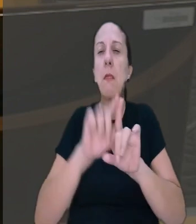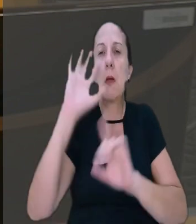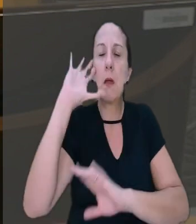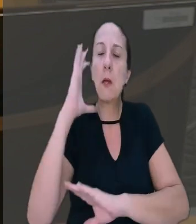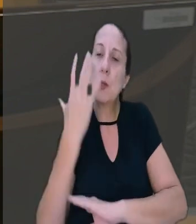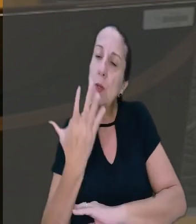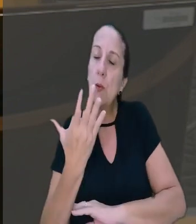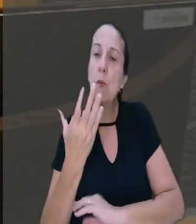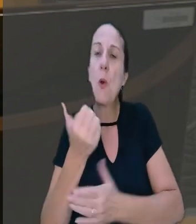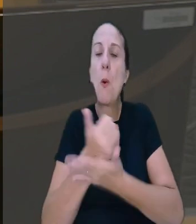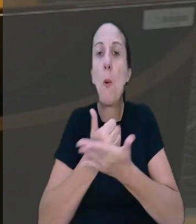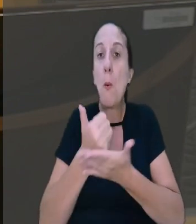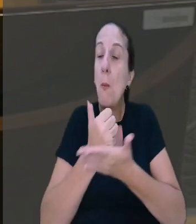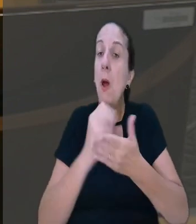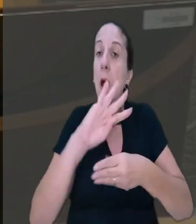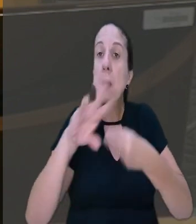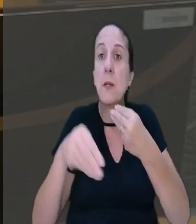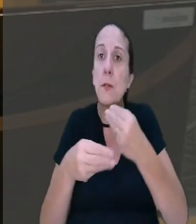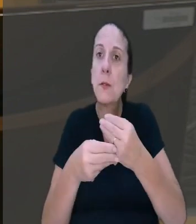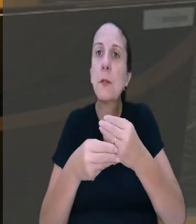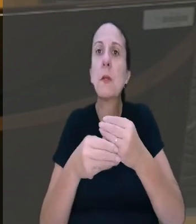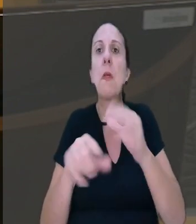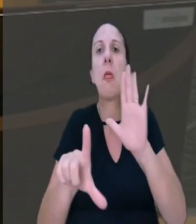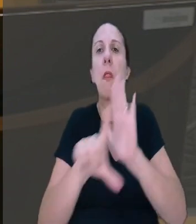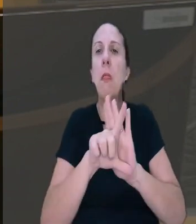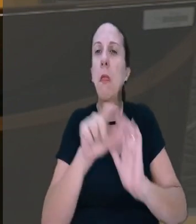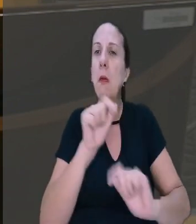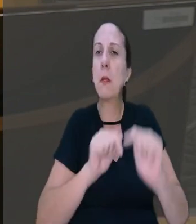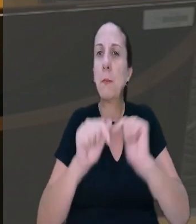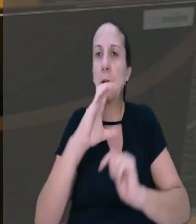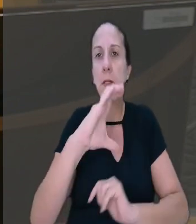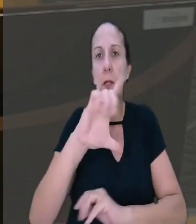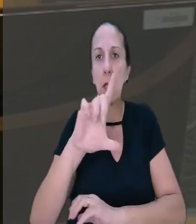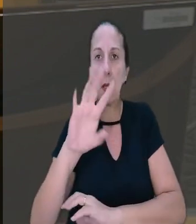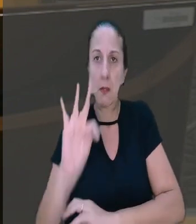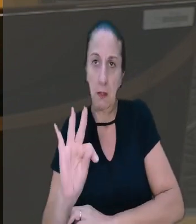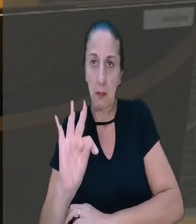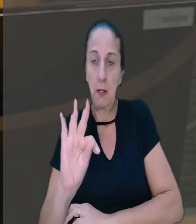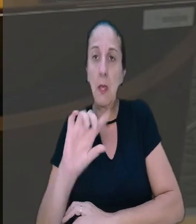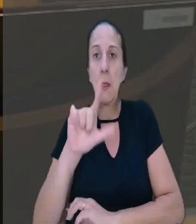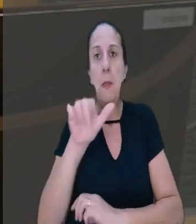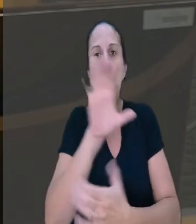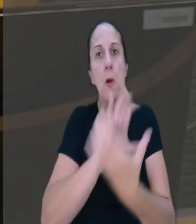também teve como base previsão contida na Consolidação das Leis do Trabalho (CLT), após a reforma trabalhista.